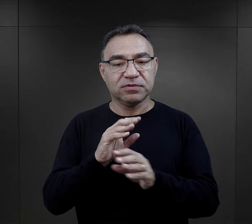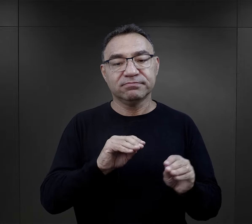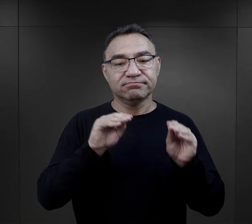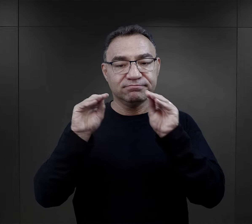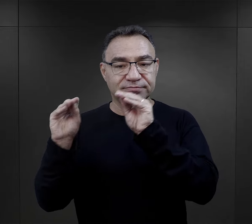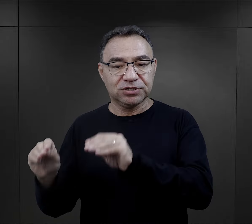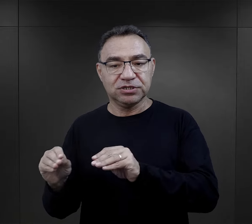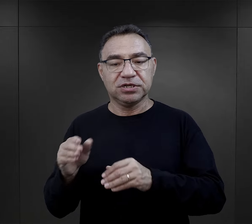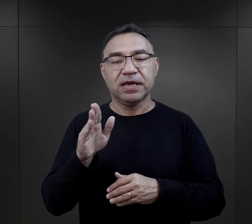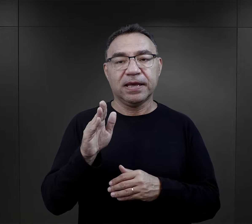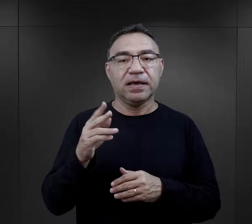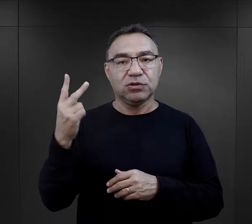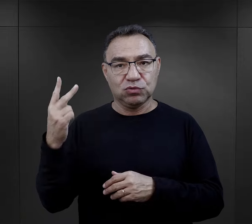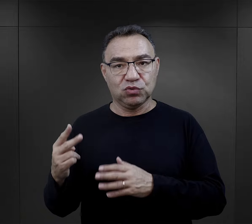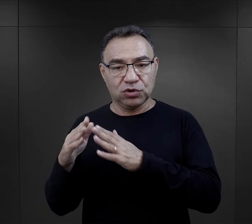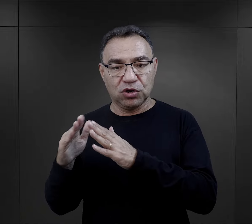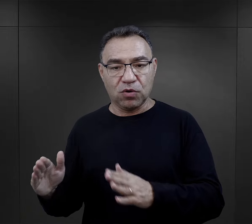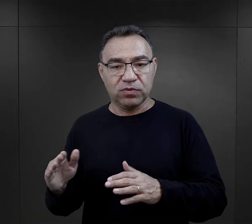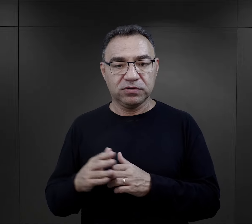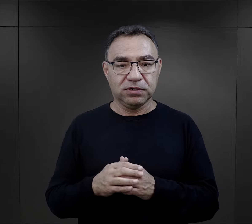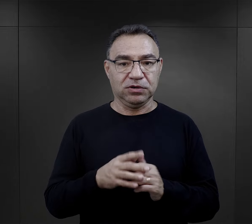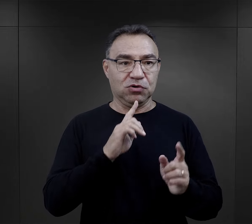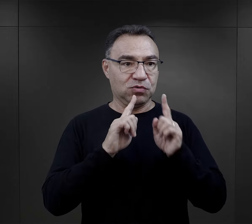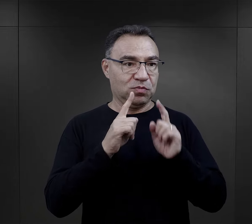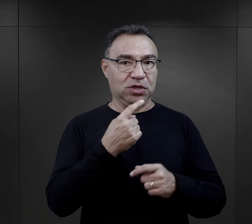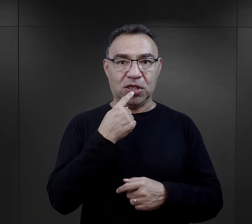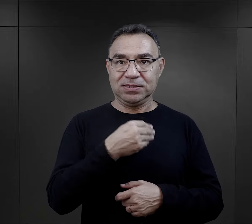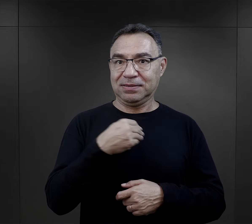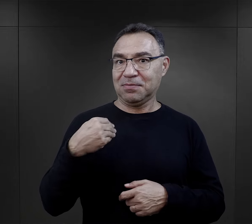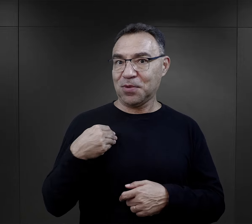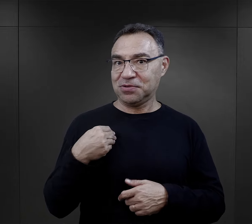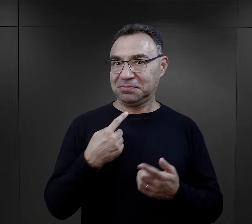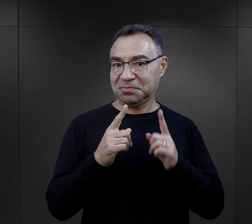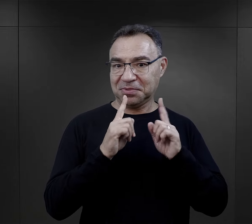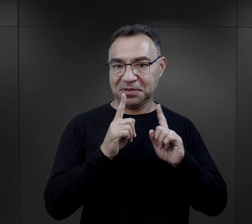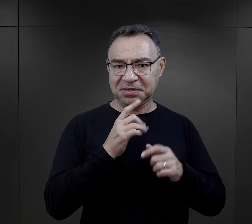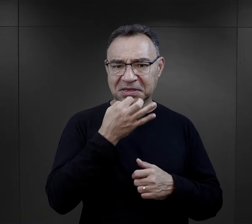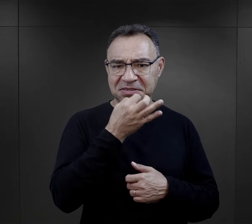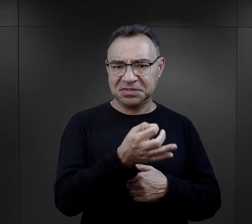najpierw Auschwitz, potem przeniesionych do Birkenau i rozmawiałyśmy po polsku.